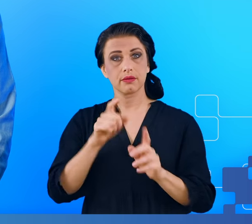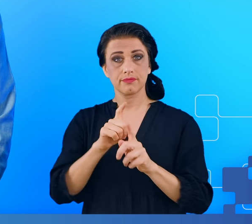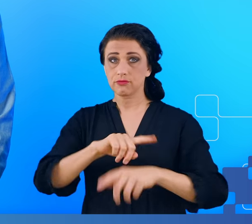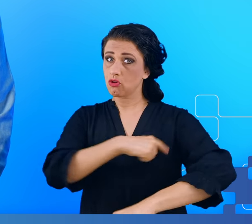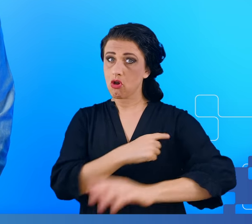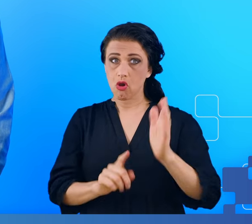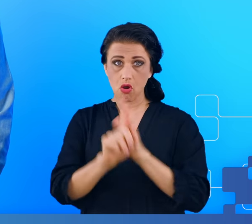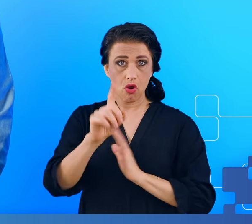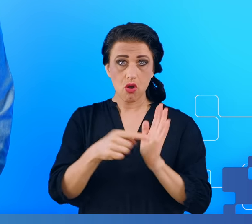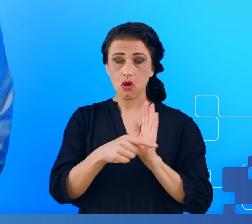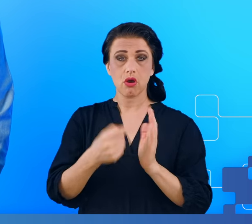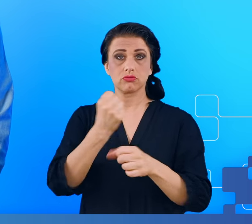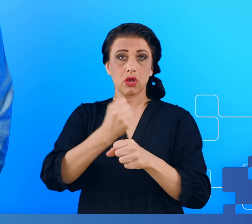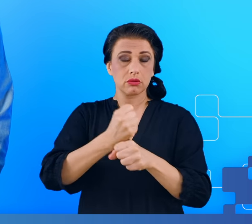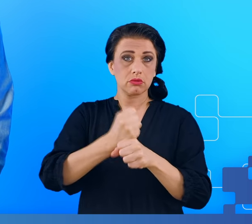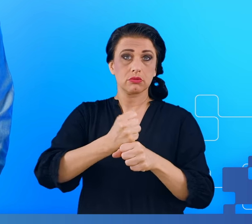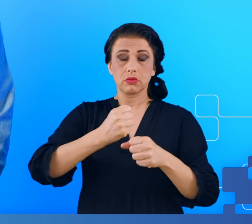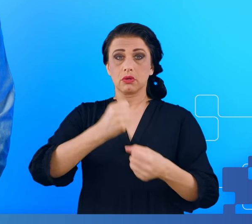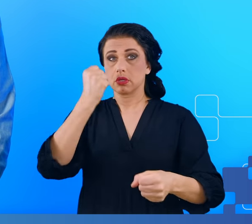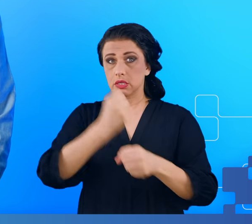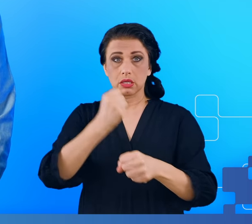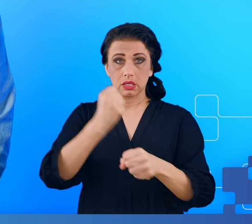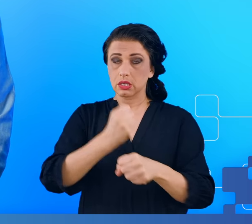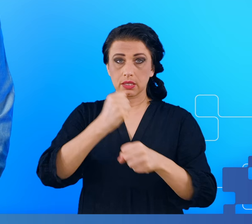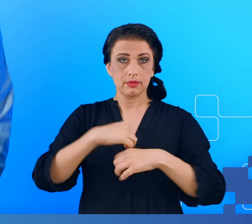u ciężko pracujących ludzi w wyniku chronicznego zmęczenia.